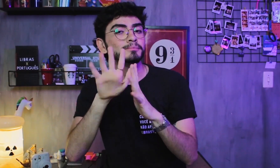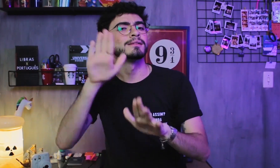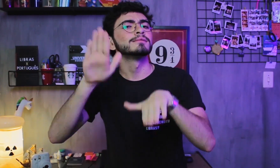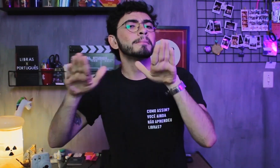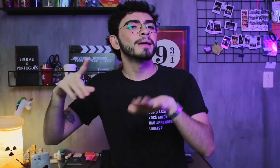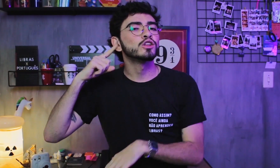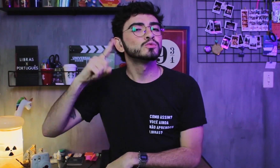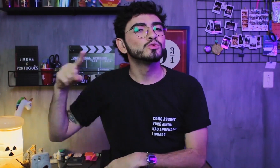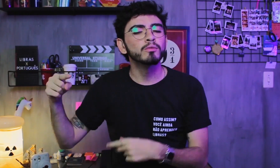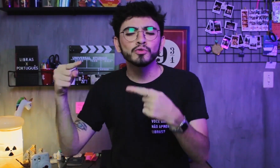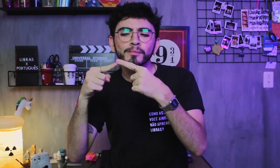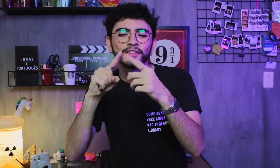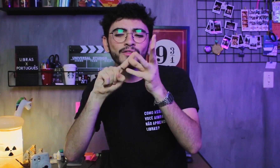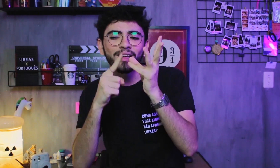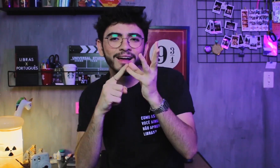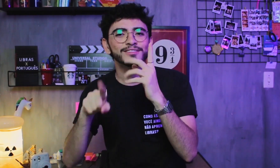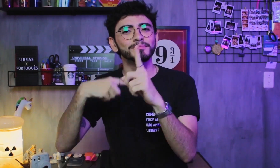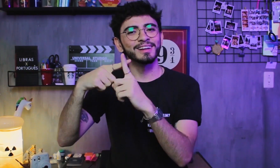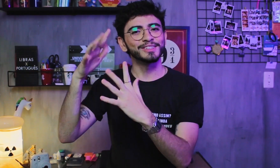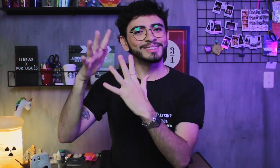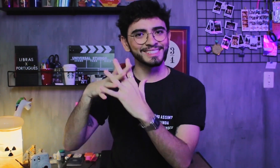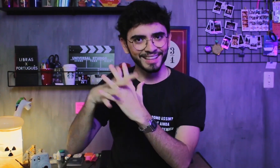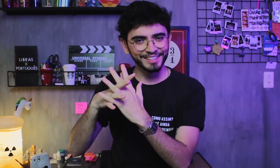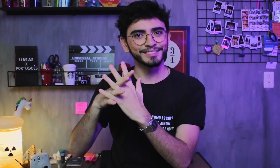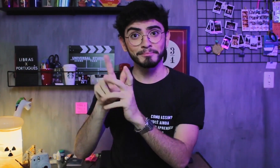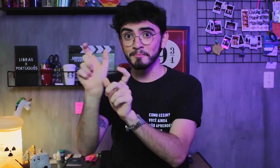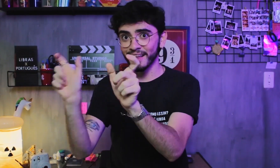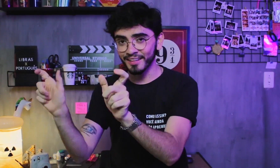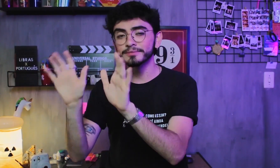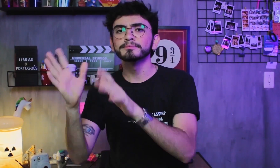As vogais e consoantes se diferenciam pelos sons, formando assim as palavras.